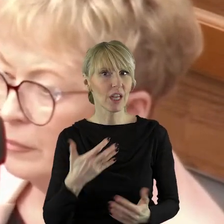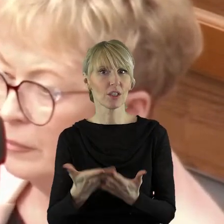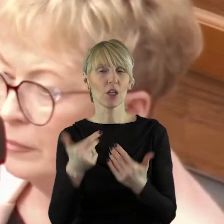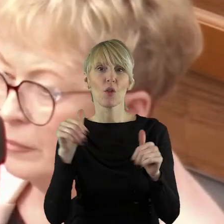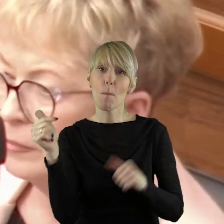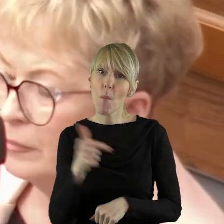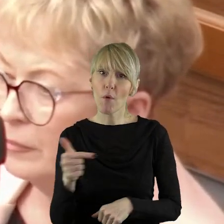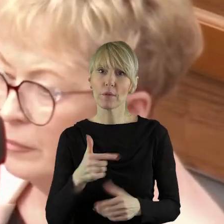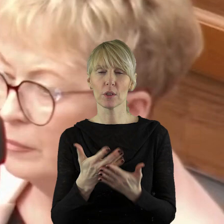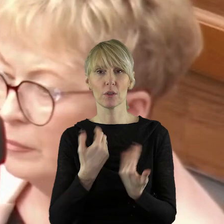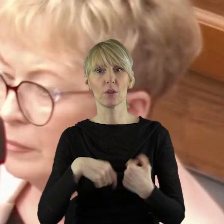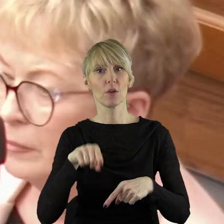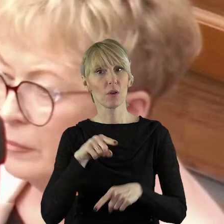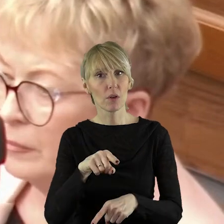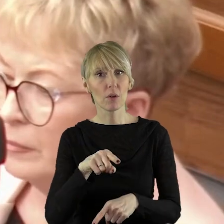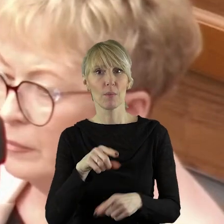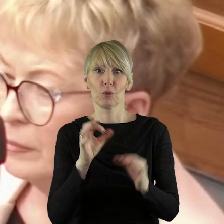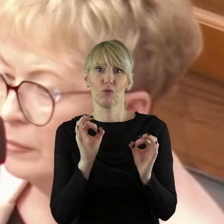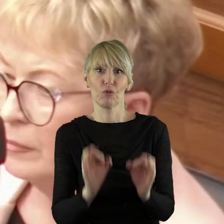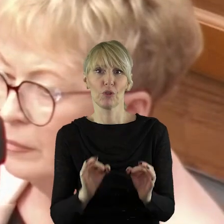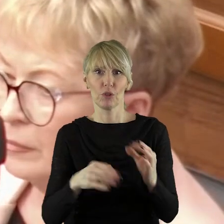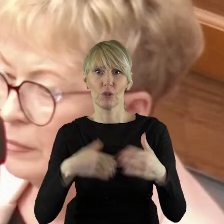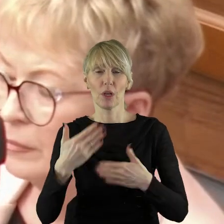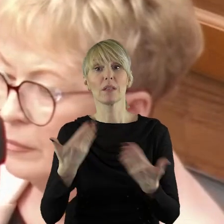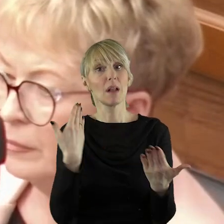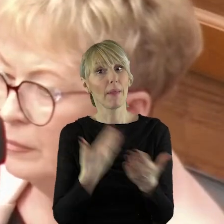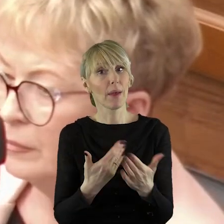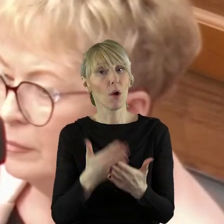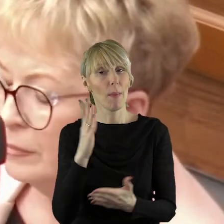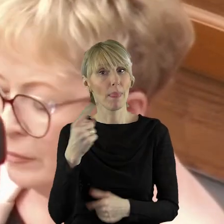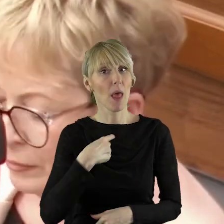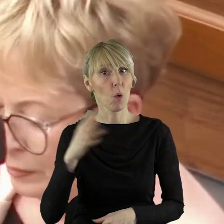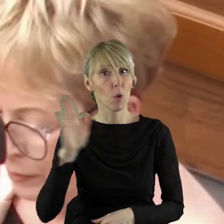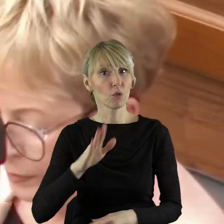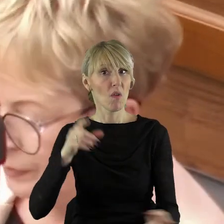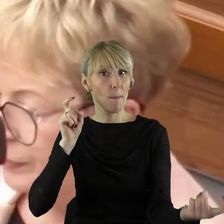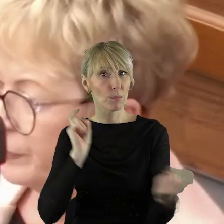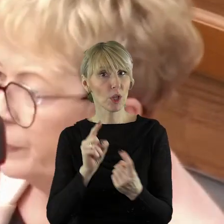powinno być dzisiaj procedowane, dlatego będę głosował przeciwko uzupełnieniu